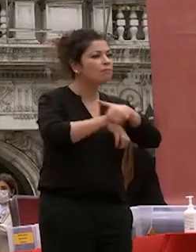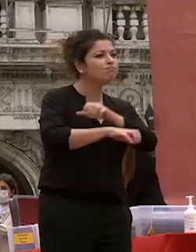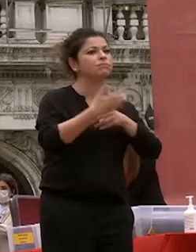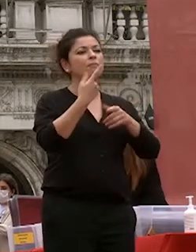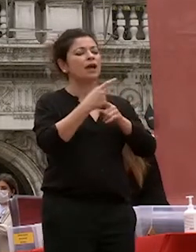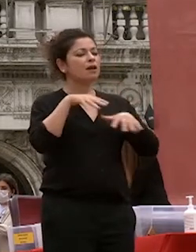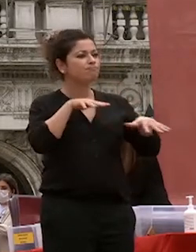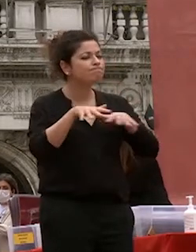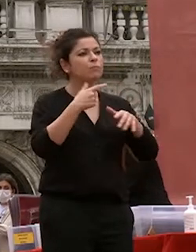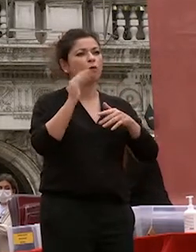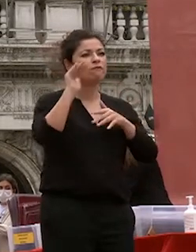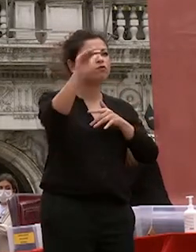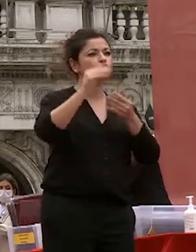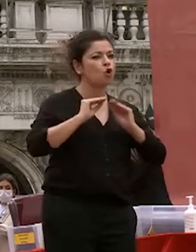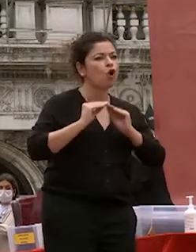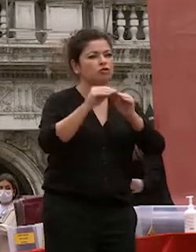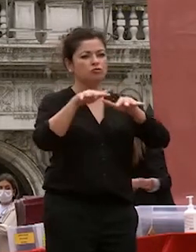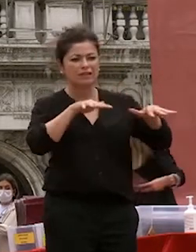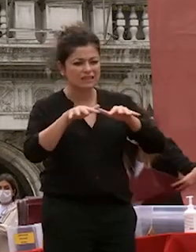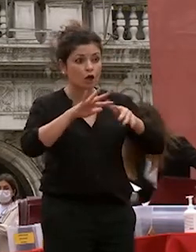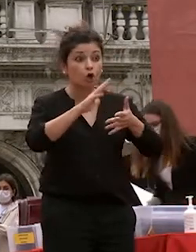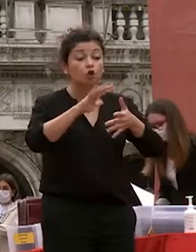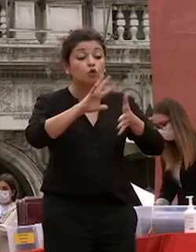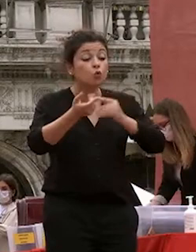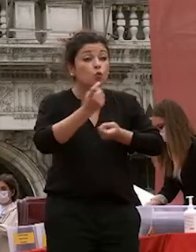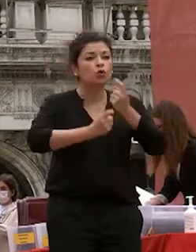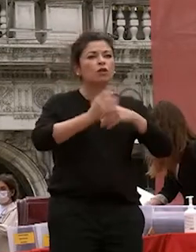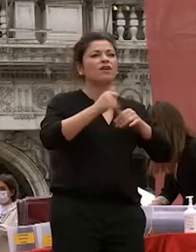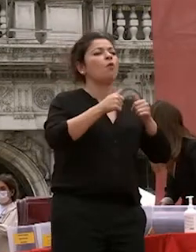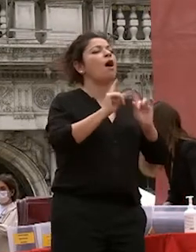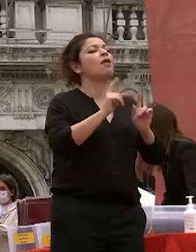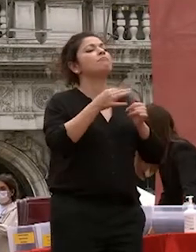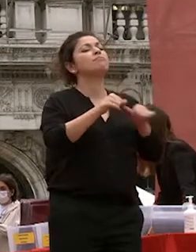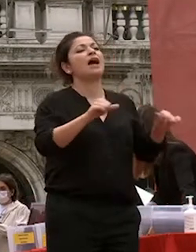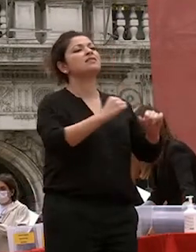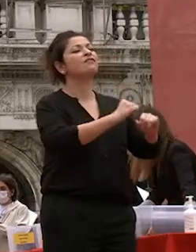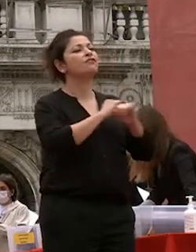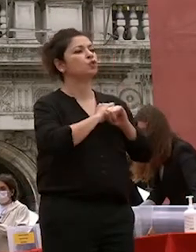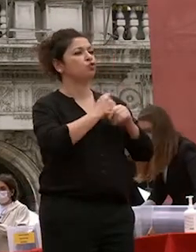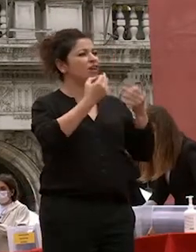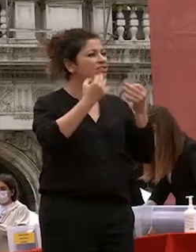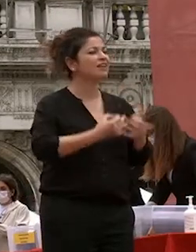dalla fiducia dalla speranza e da una forte determinazione dalla forza di